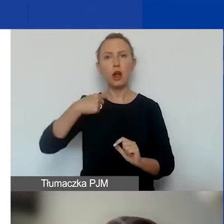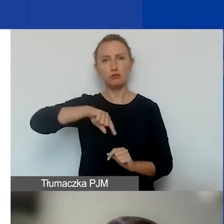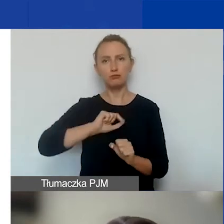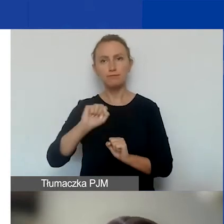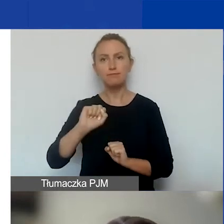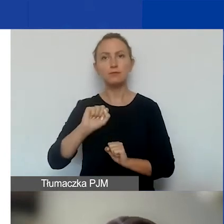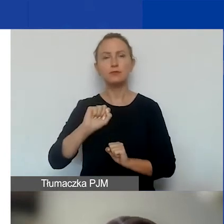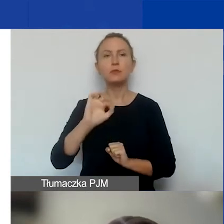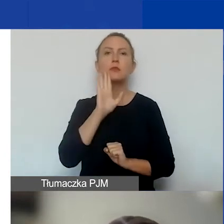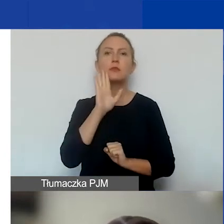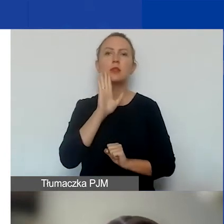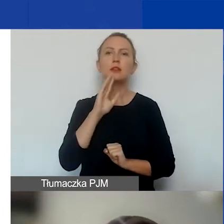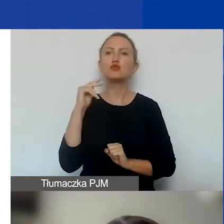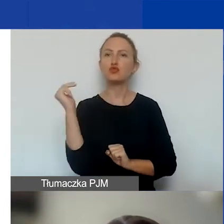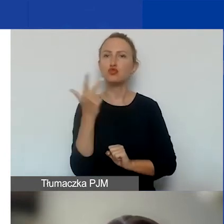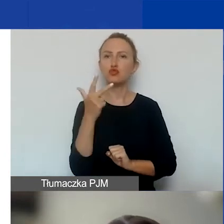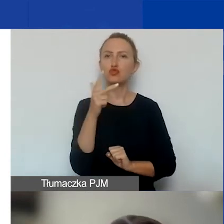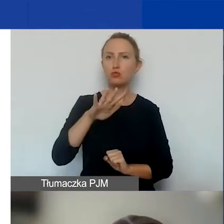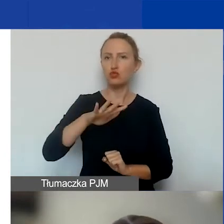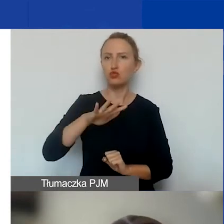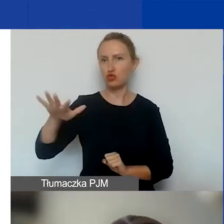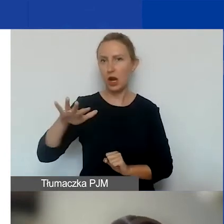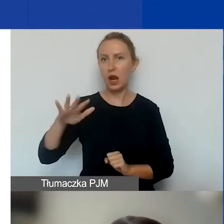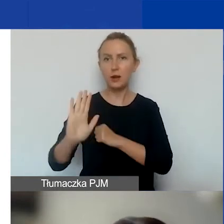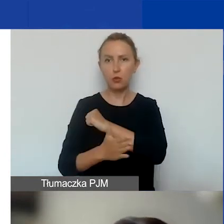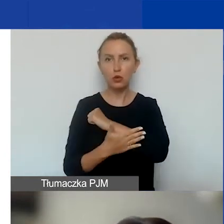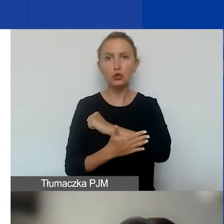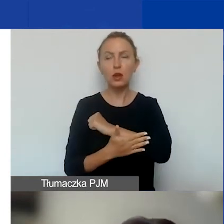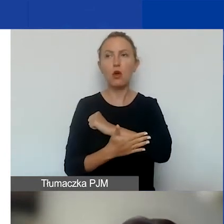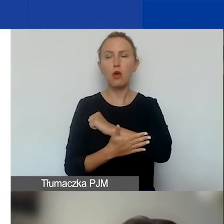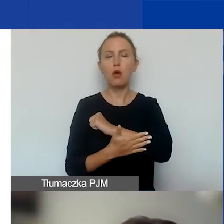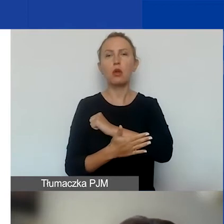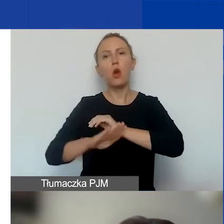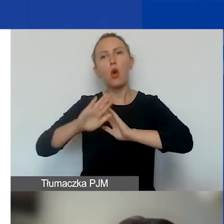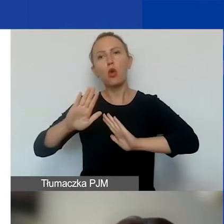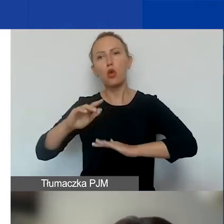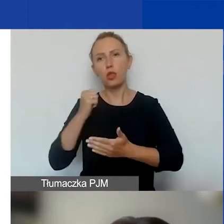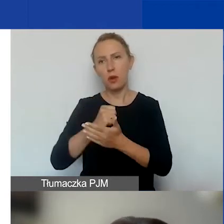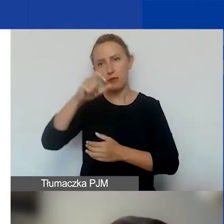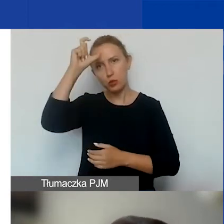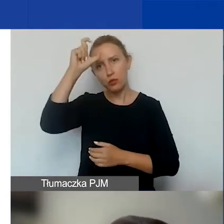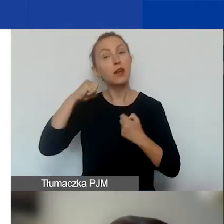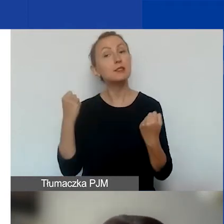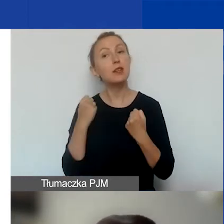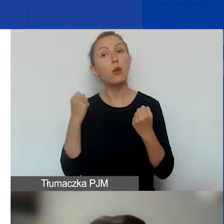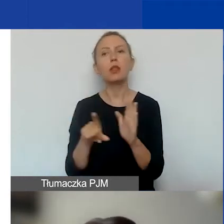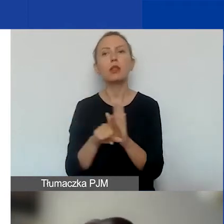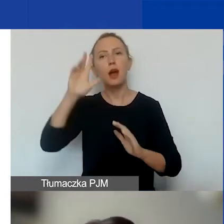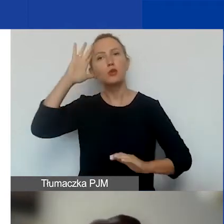w obrębie trzech obszarów podstawowych, czyli ochrony praw człowieka, działań na rzecz różnorodności społecznej